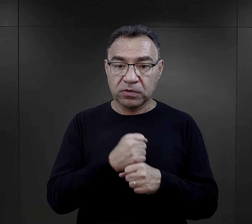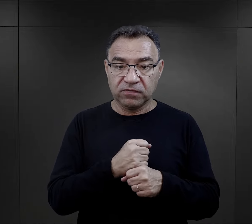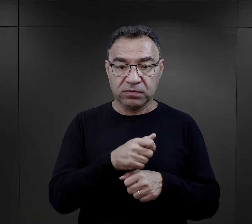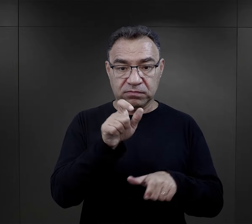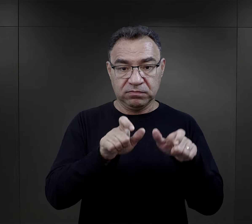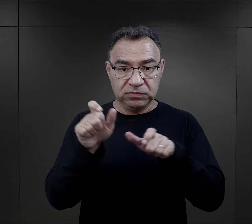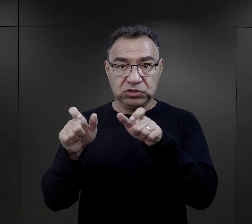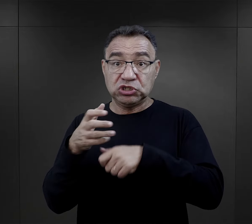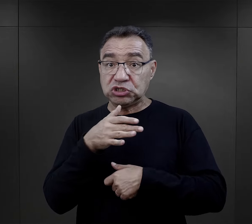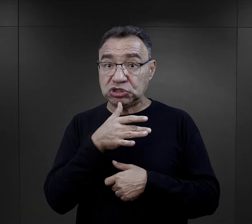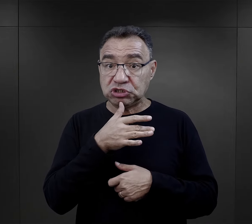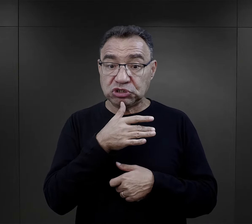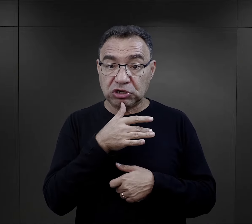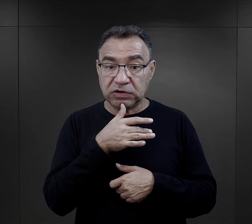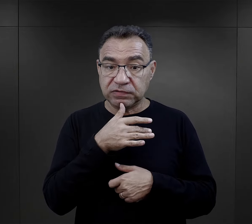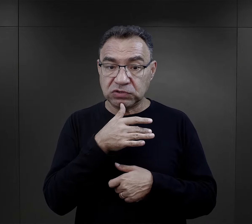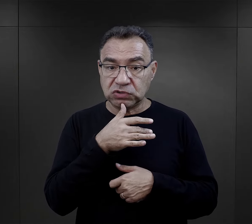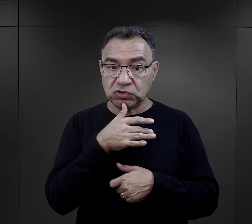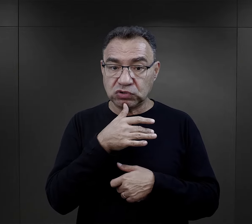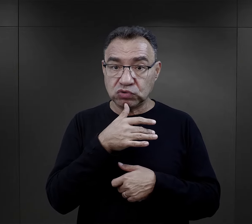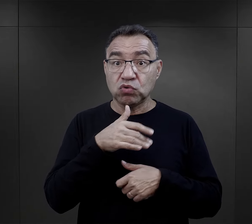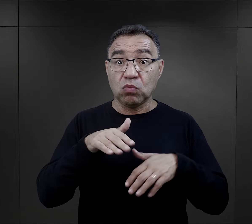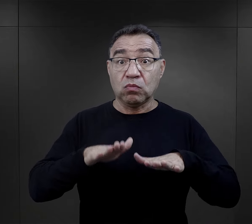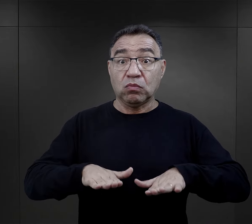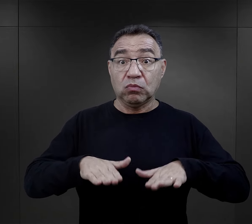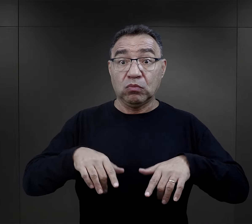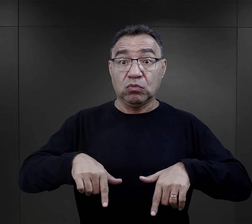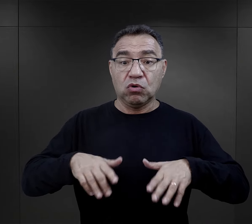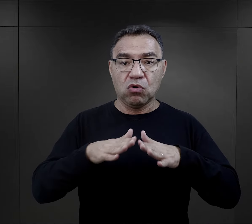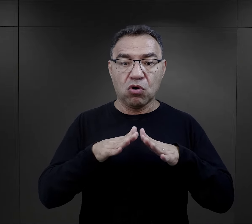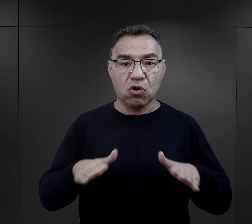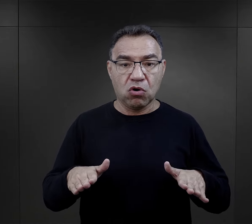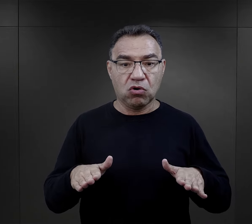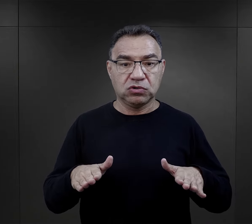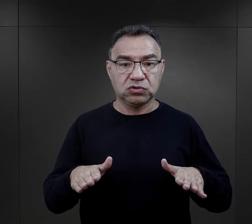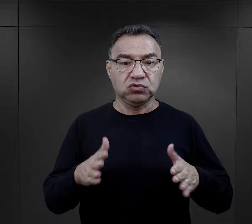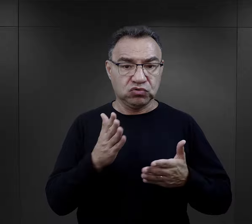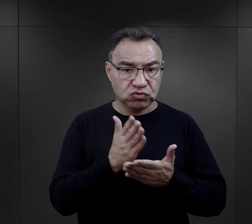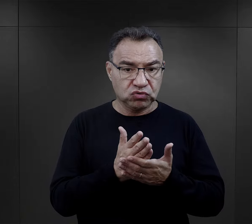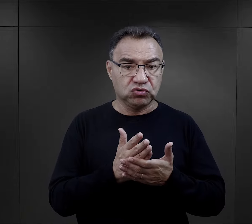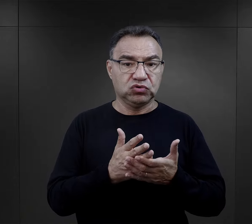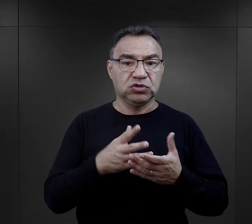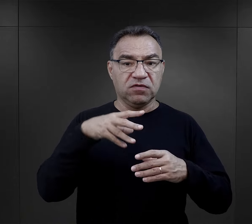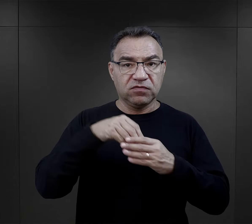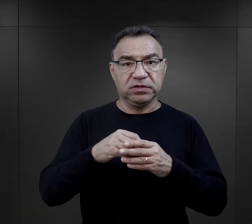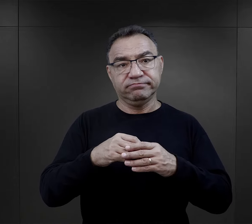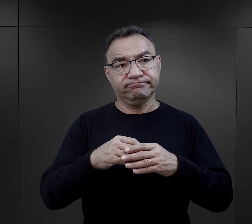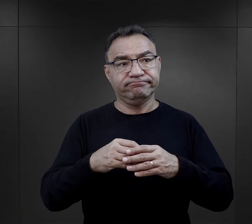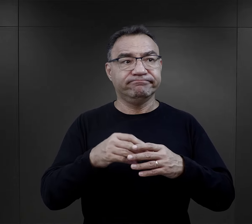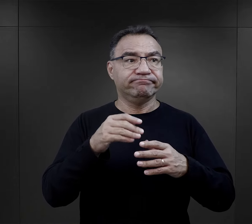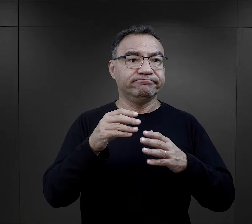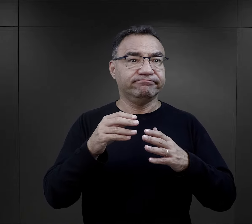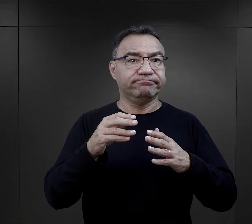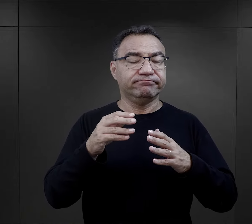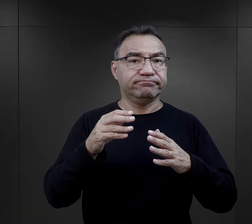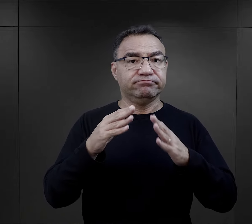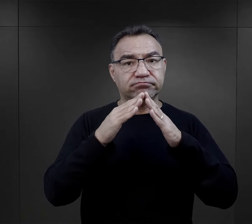ci więźniowie żydowscy już będąc w obozie, już będąc zakwaterowani w jakimś baraku